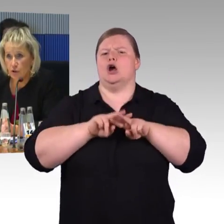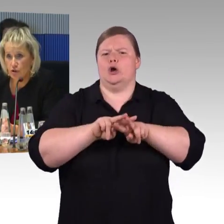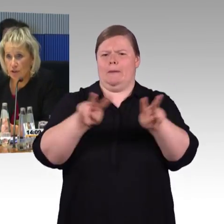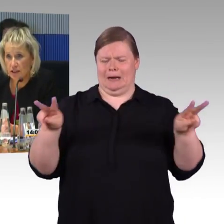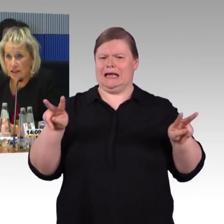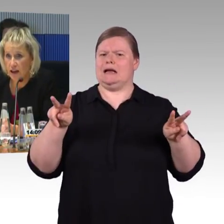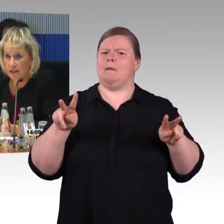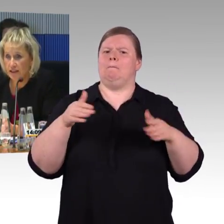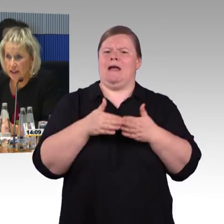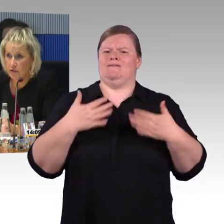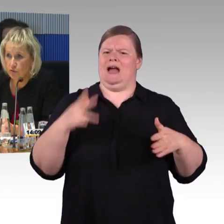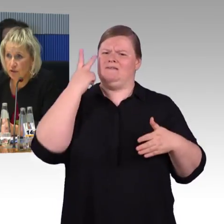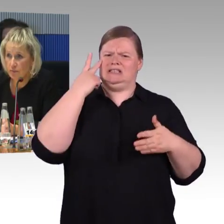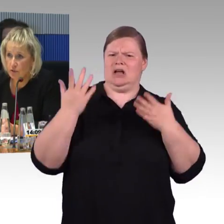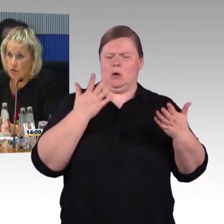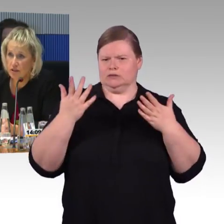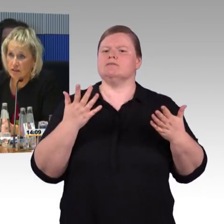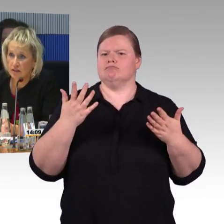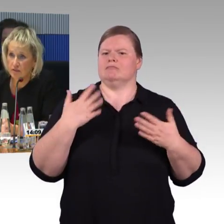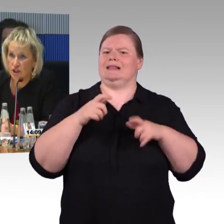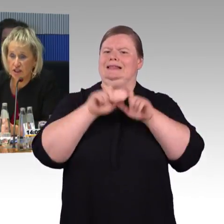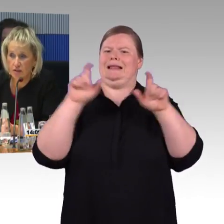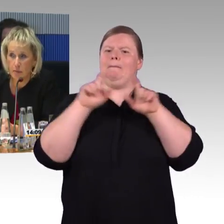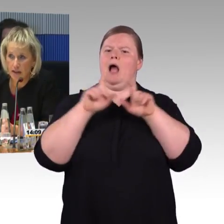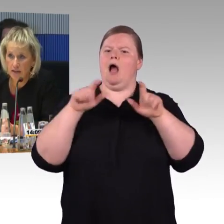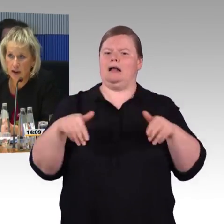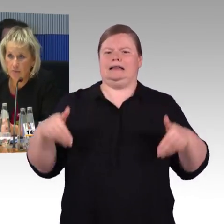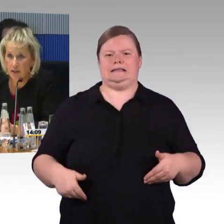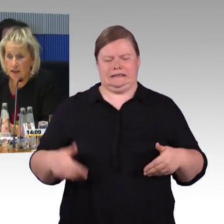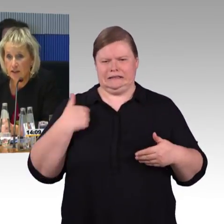die vom Deutschen Behindertenrat entsandt wurden, die mit uns verschiedene Maßnahmen,